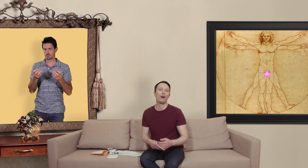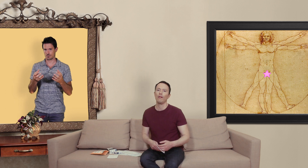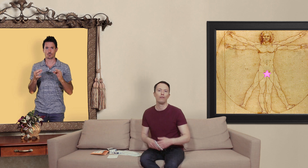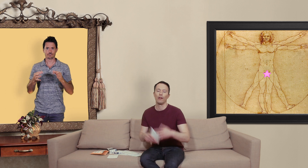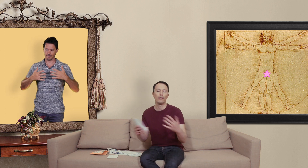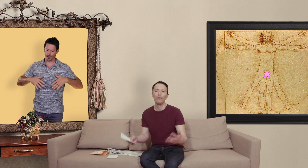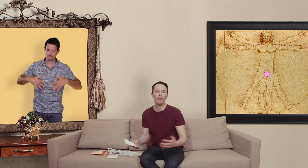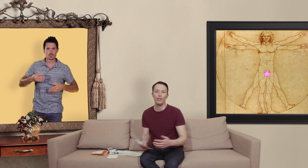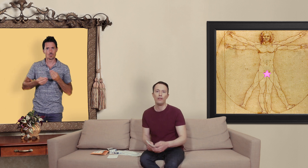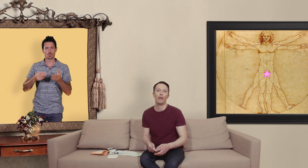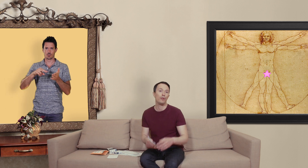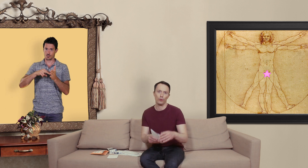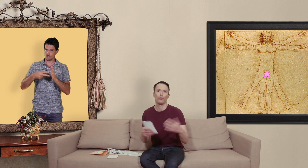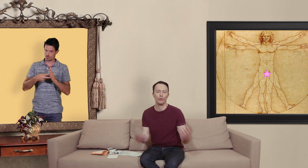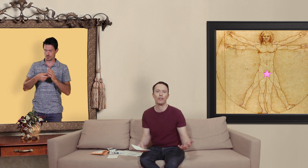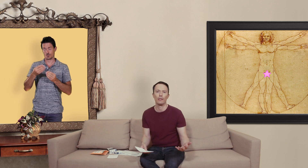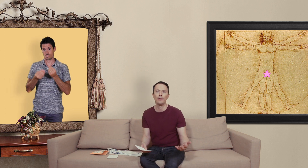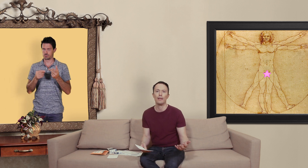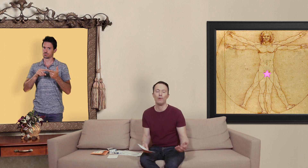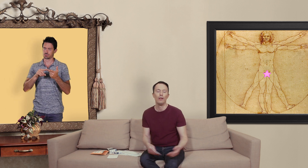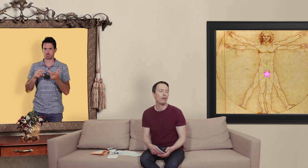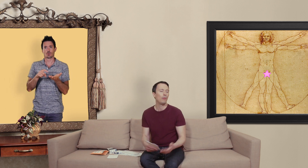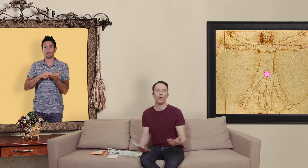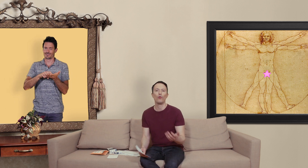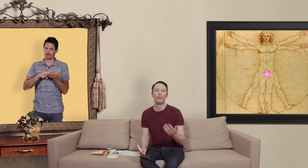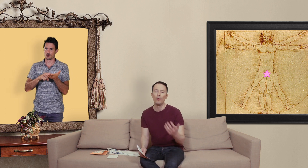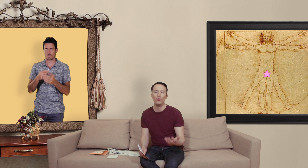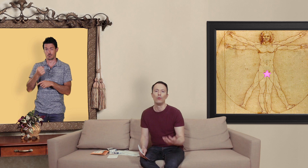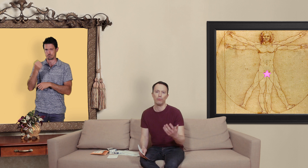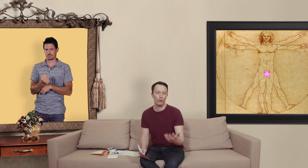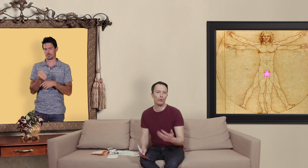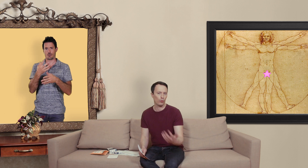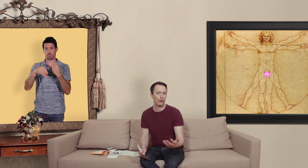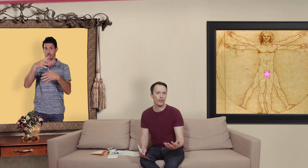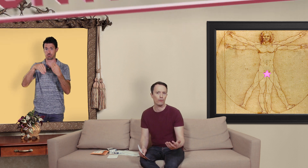dans la technologie et puis surtout quand on est dans les médicaments eh ben on retrouve beaucoup beaucoup de contrefaçons